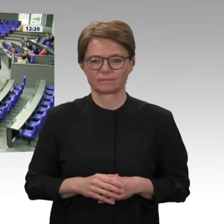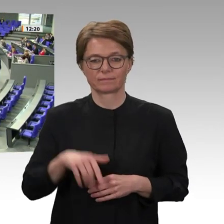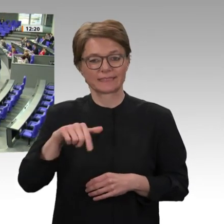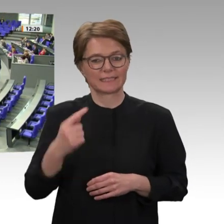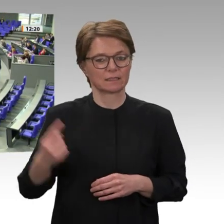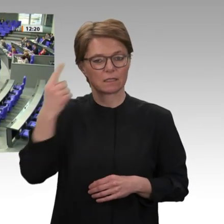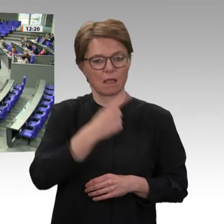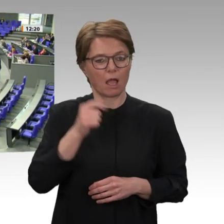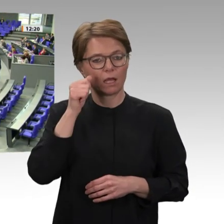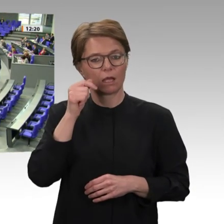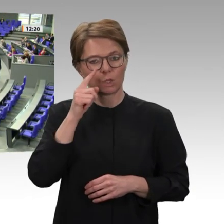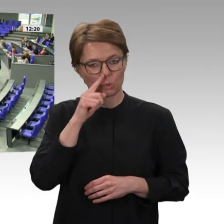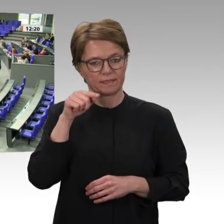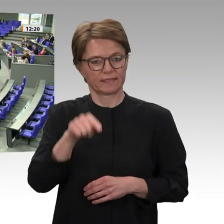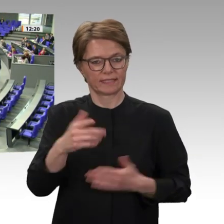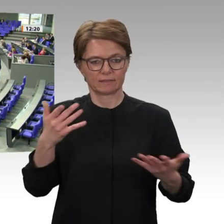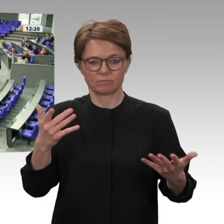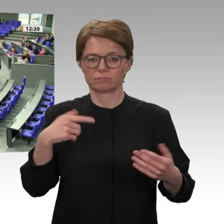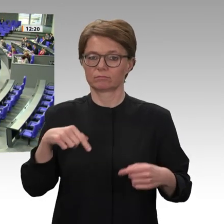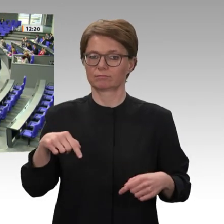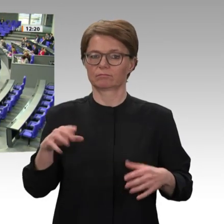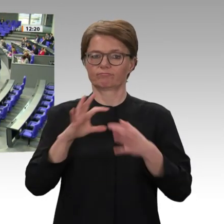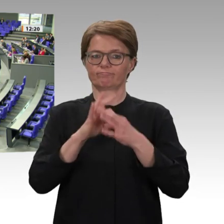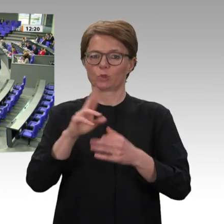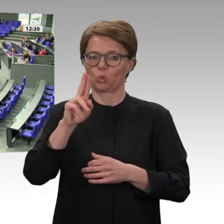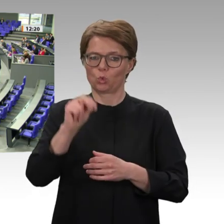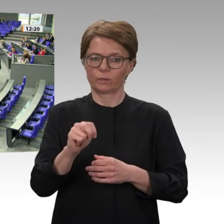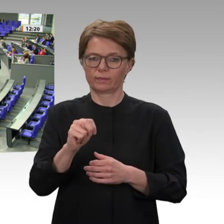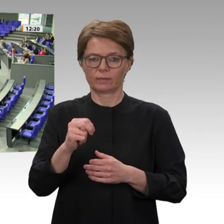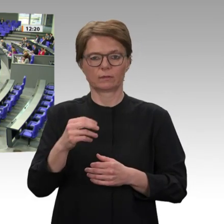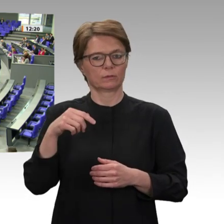1945 als Nachfolger des Völkerbundes gegründet worden sind. Bei allen Diskussionen, die